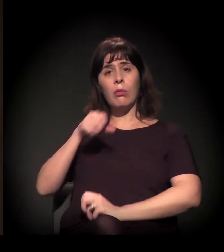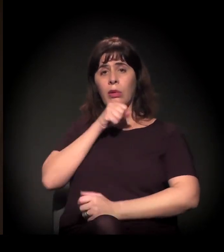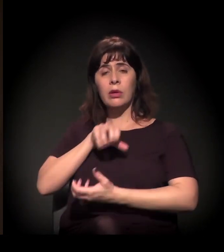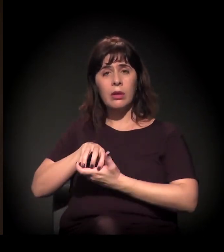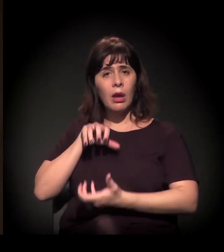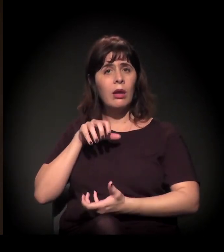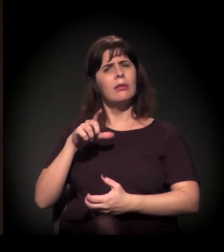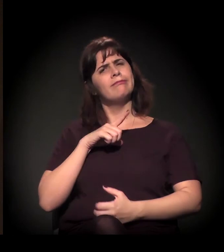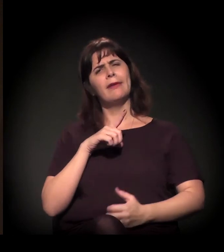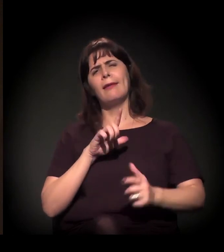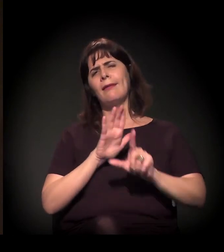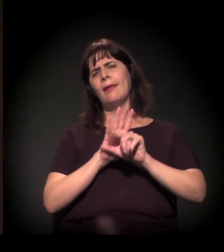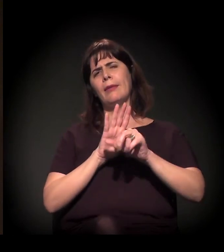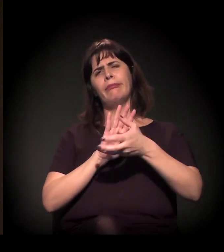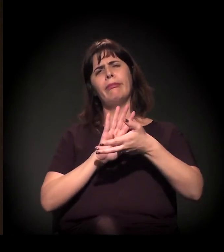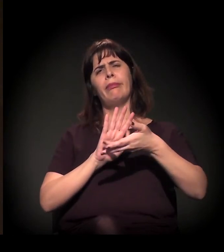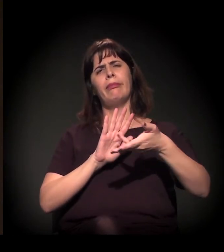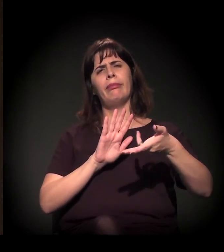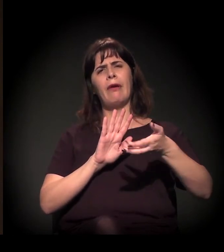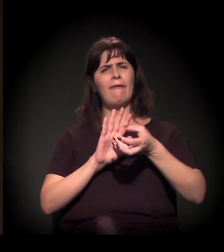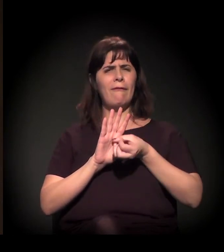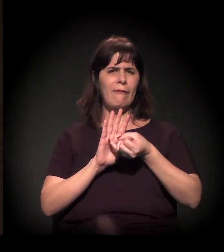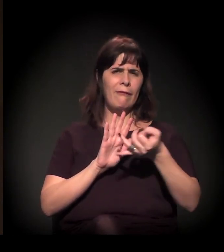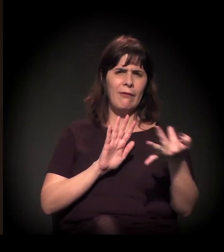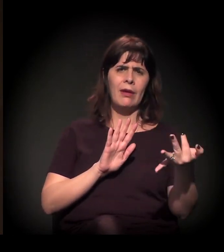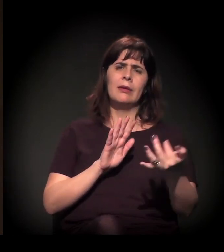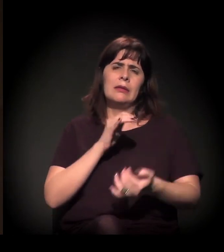Inclusive a função social da propriedade − aplicada ou não aplicada,